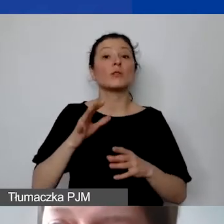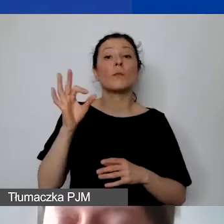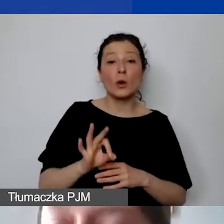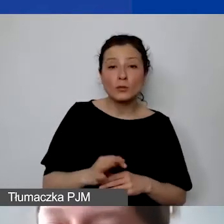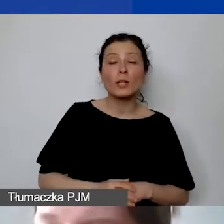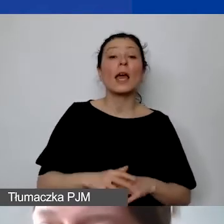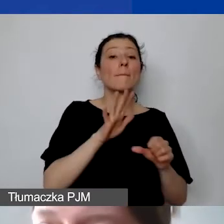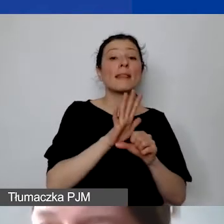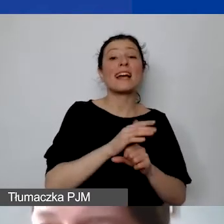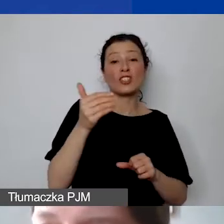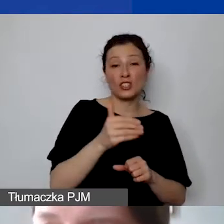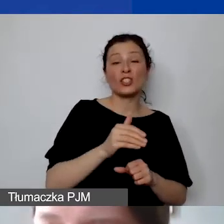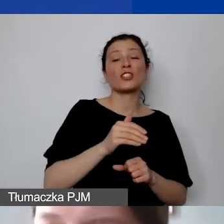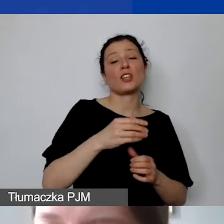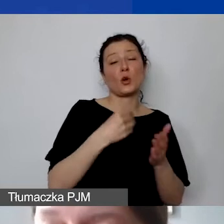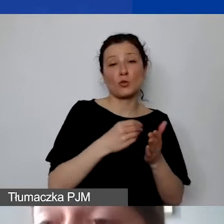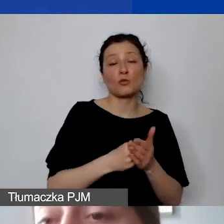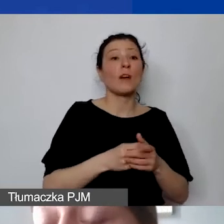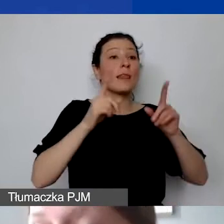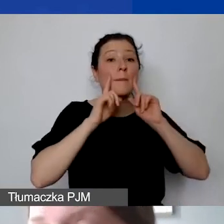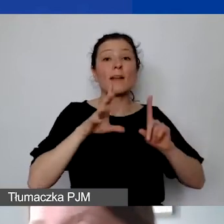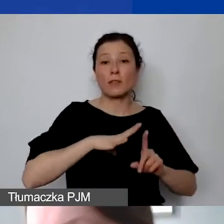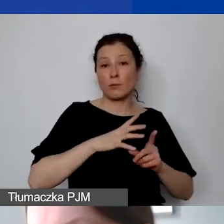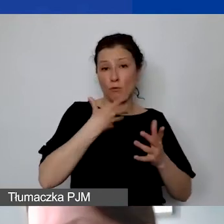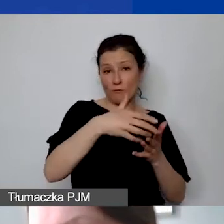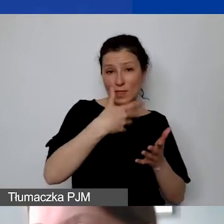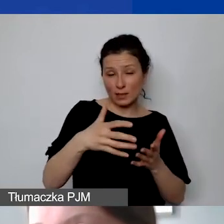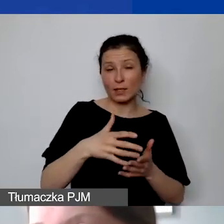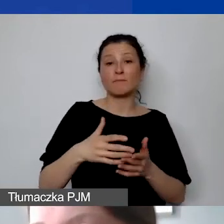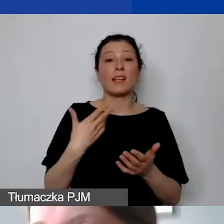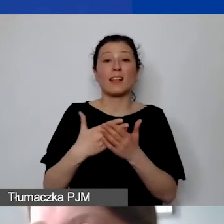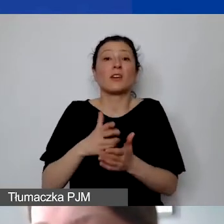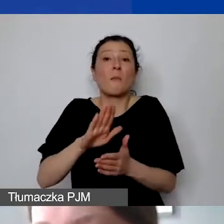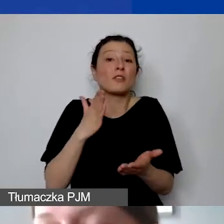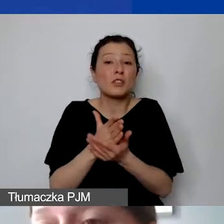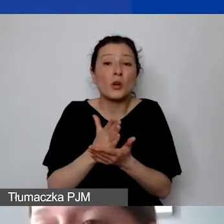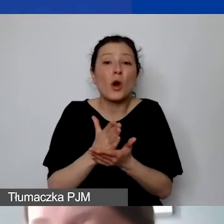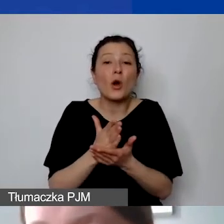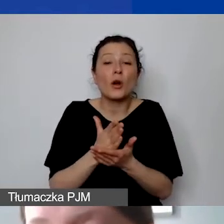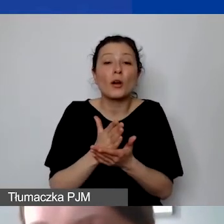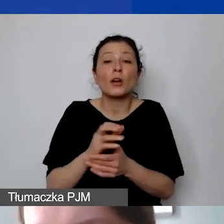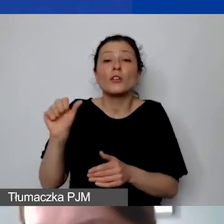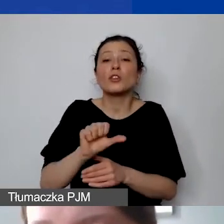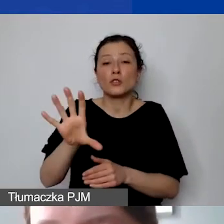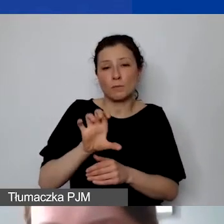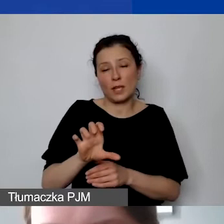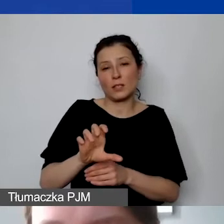które faktycznie państwo ponieśli w ramach projektu, mają państwo do dyspozycji na koszty pośrednie 1500 euro.